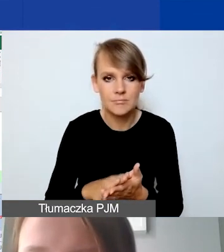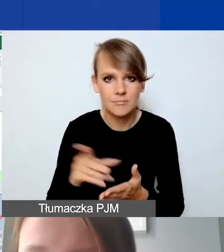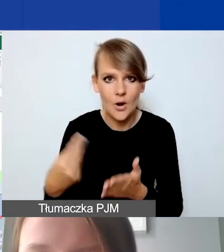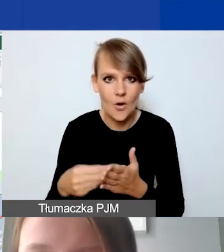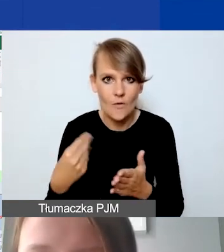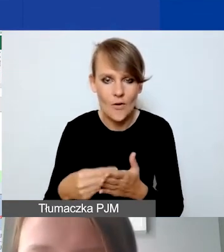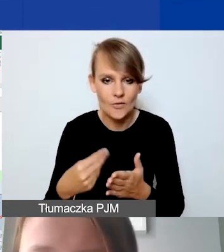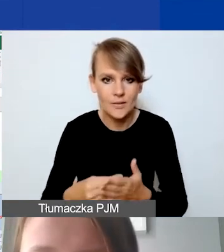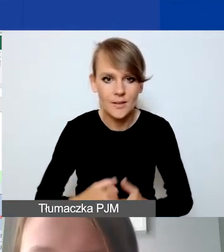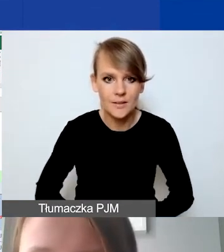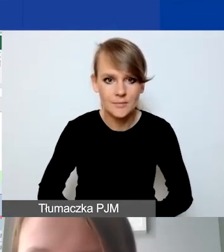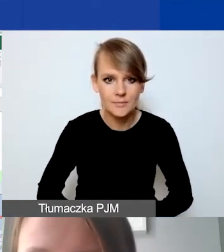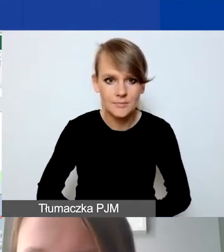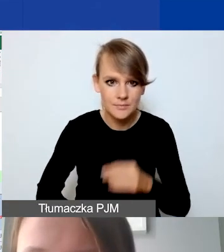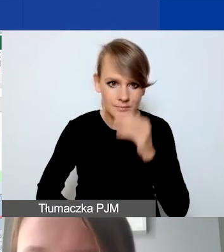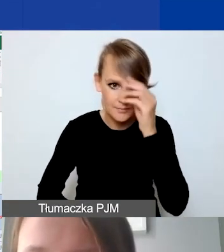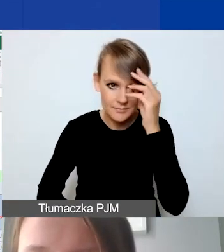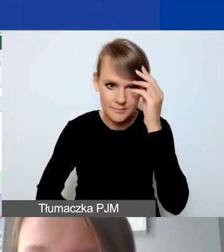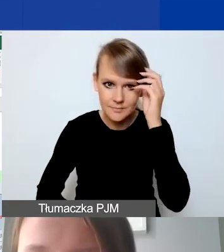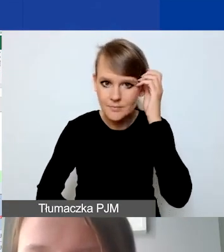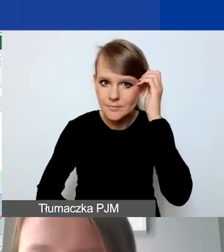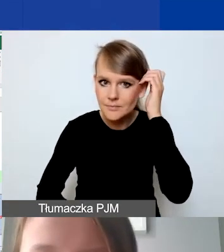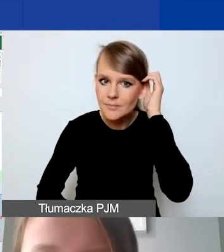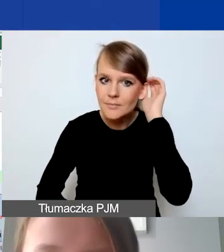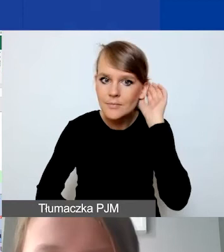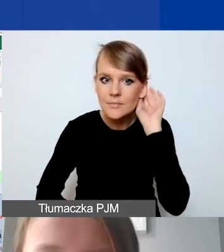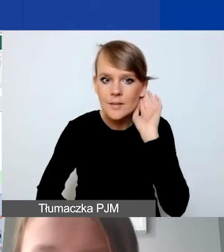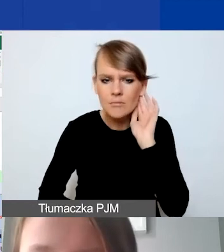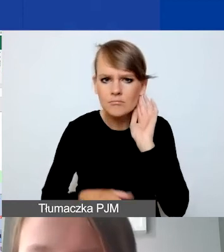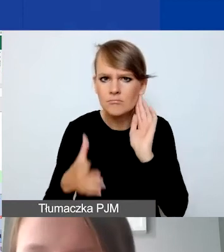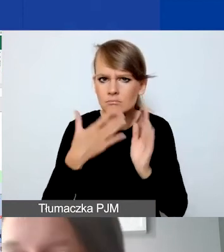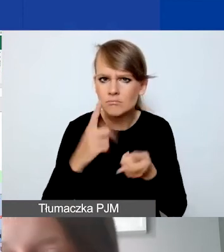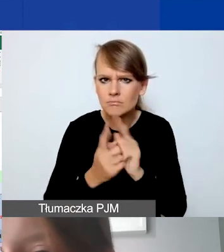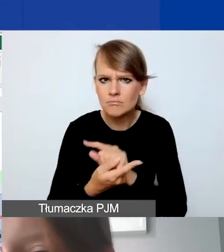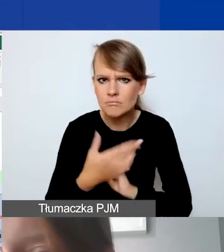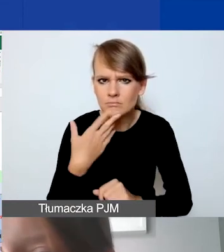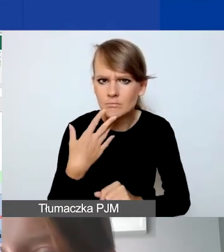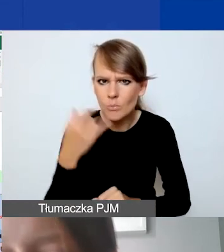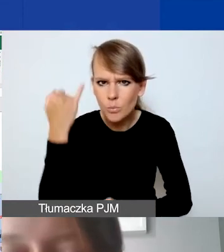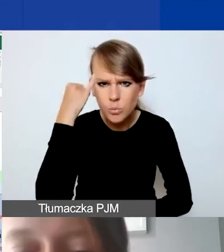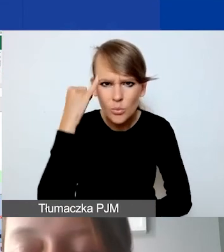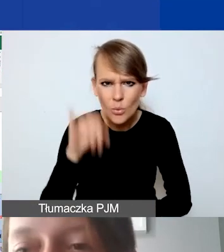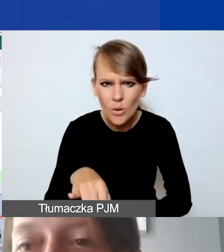Ach! Nie przeliczyło, mamy błąd. Sprawdzę to i to zweryfikuję.